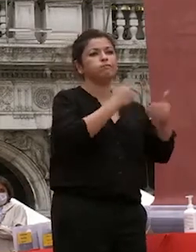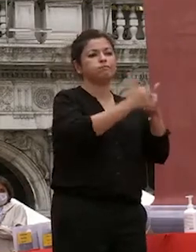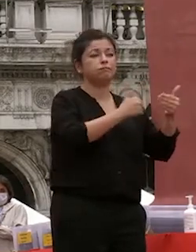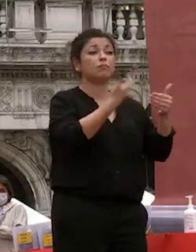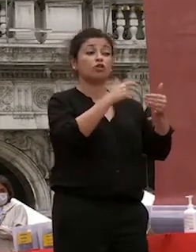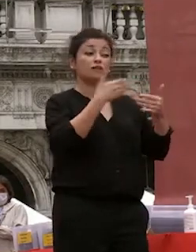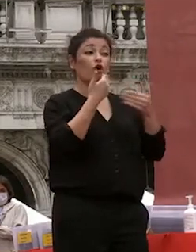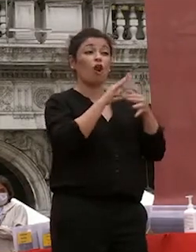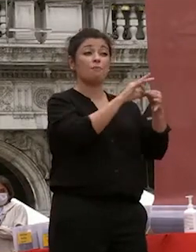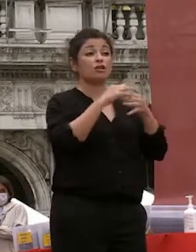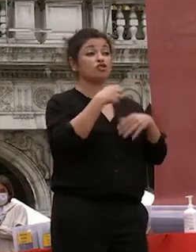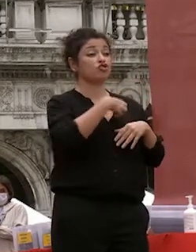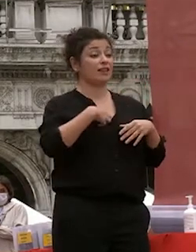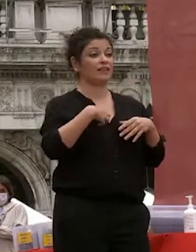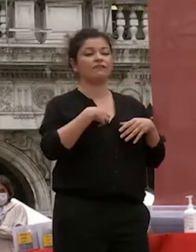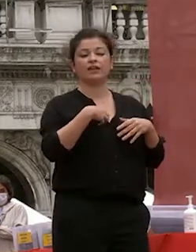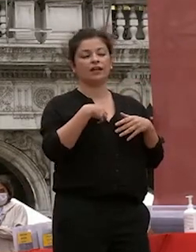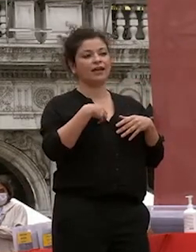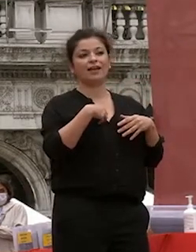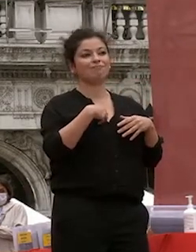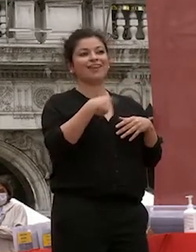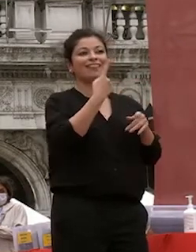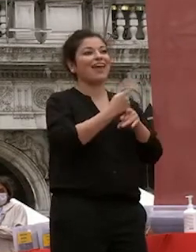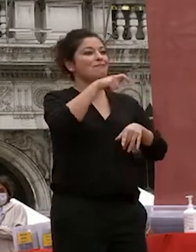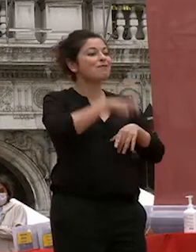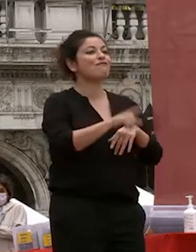collaborazioni scientifiche hanno bisogno di una comunanza di interessi ma